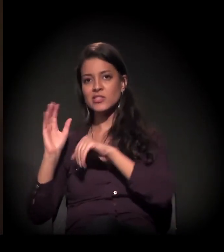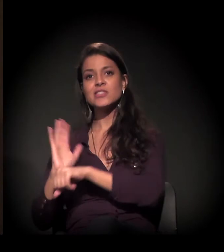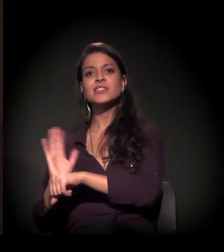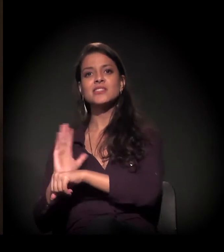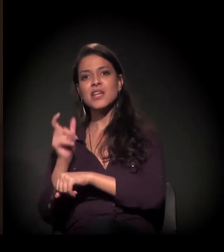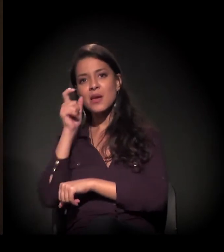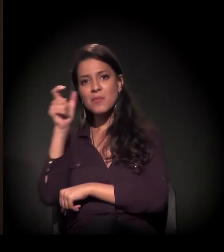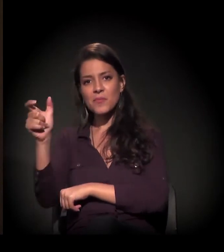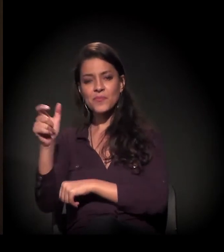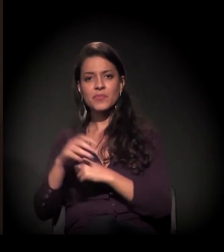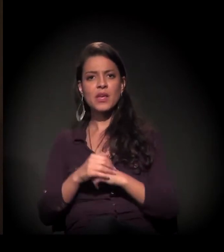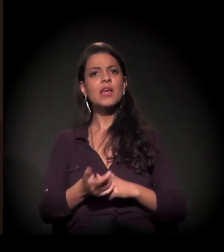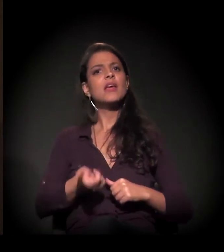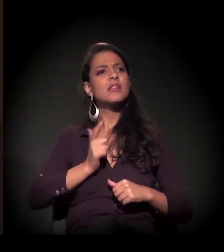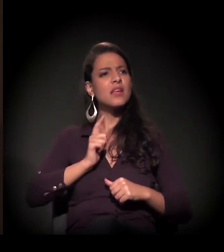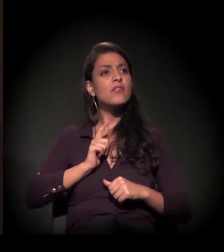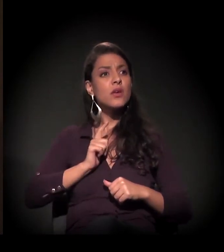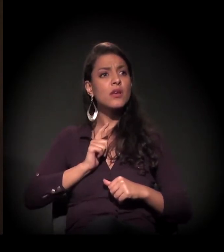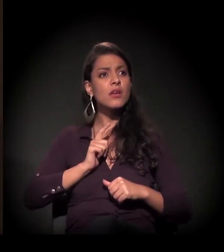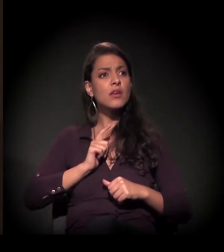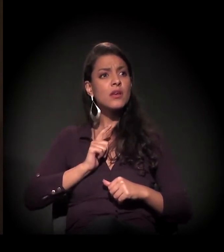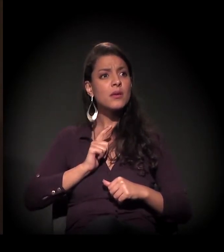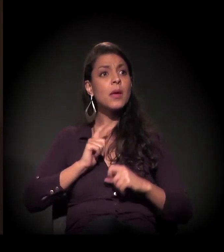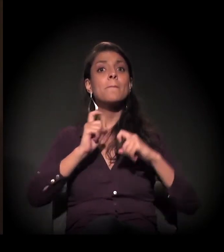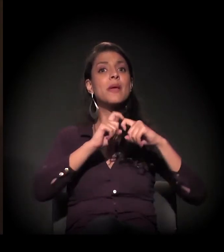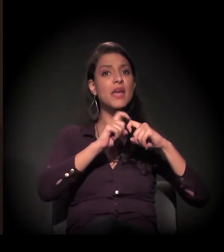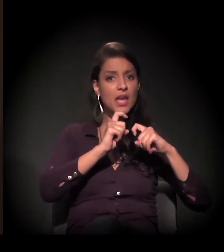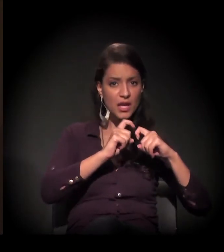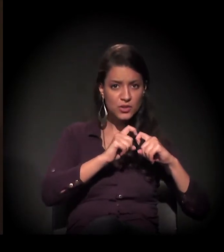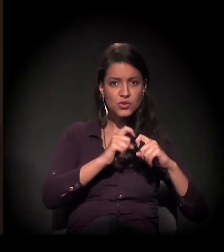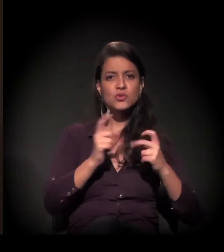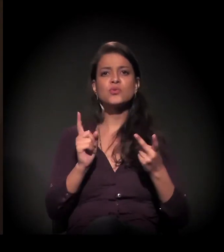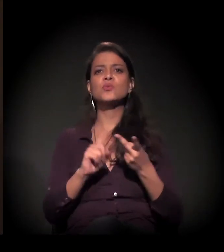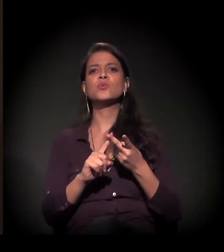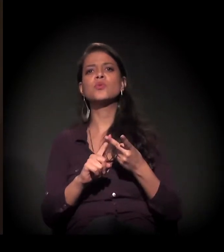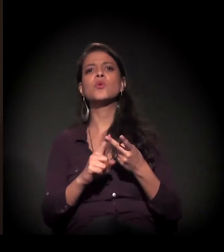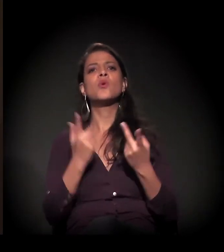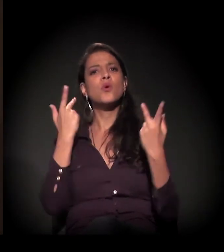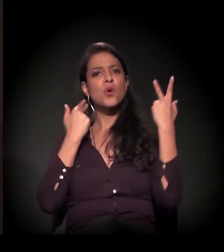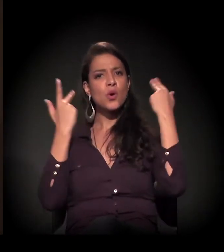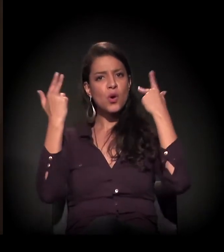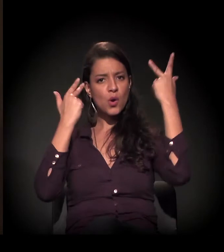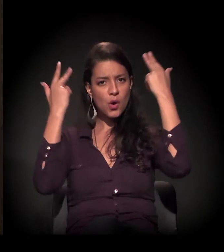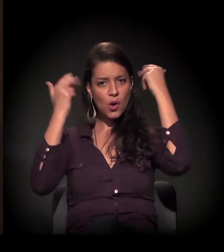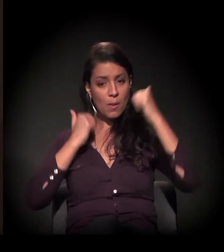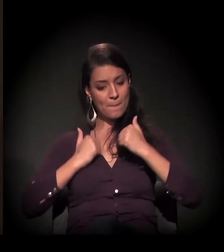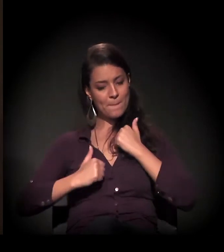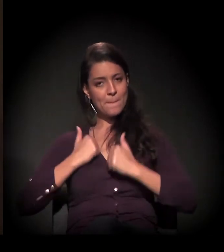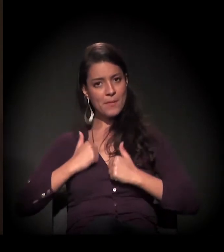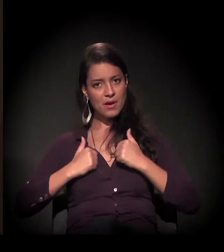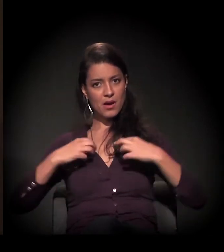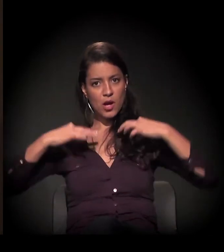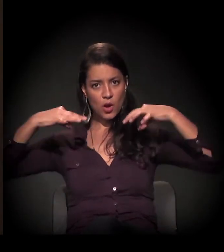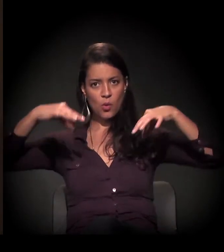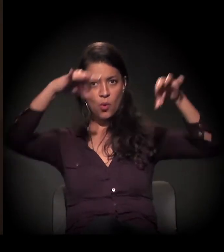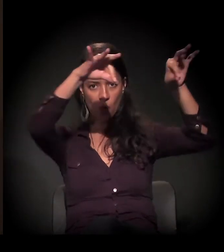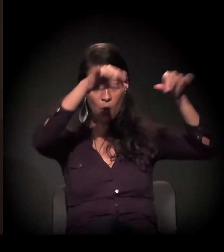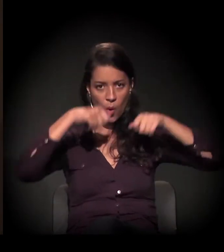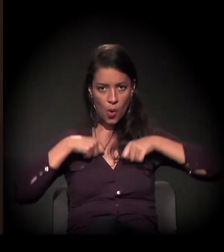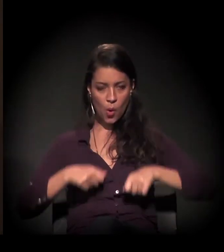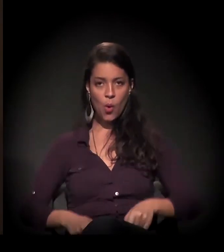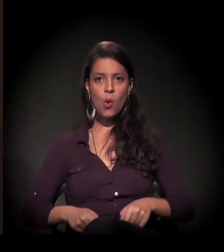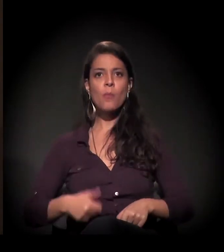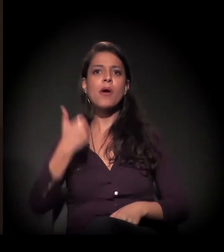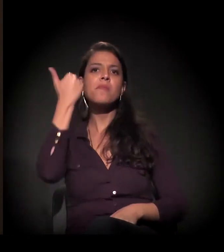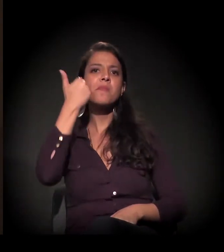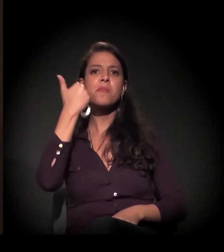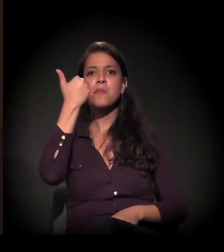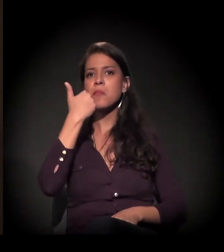Então eles têm médico, têm corte de cabelo, têm banho, roupa, tirar a barba,